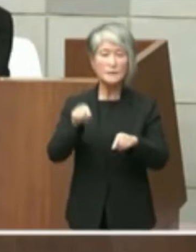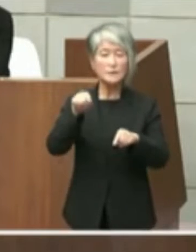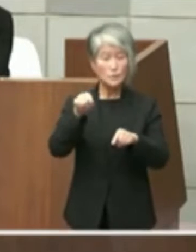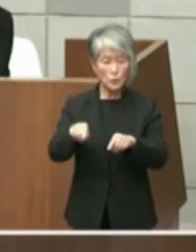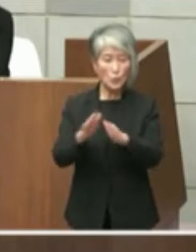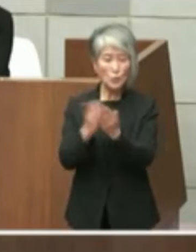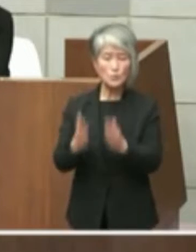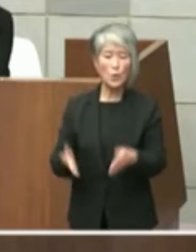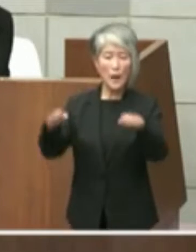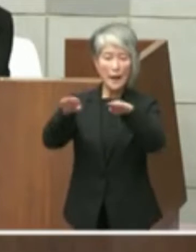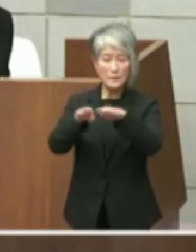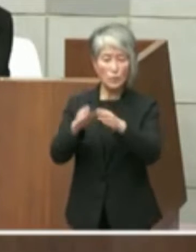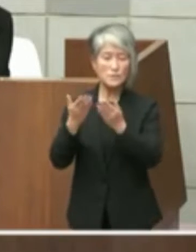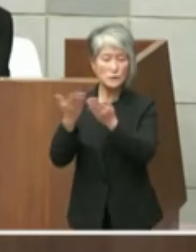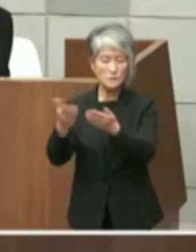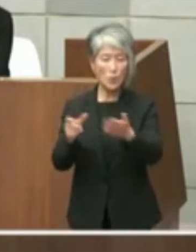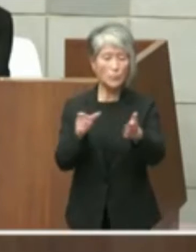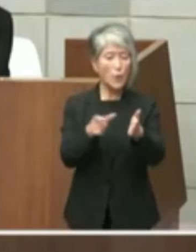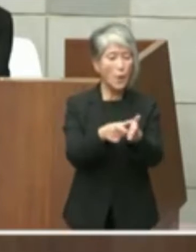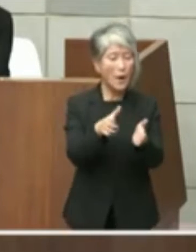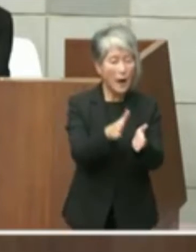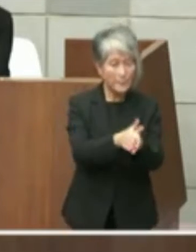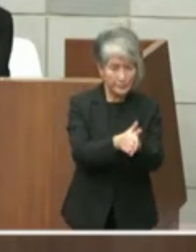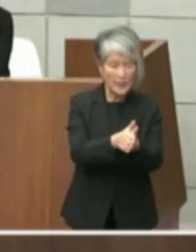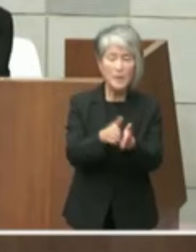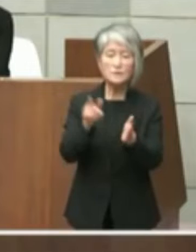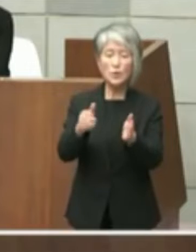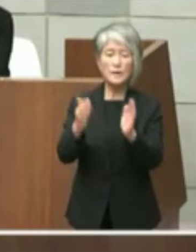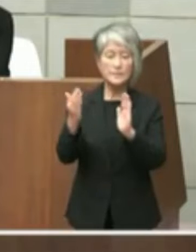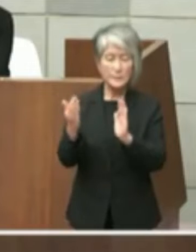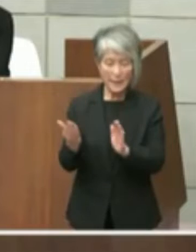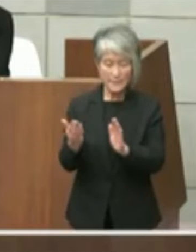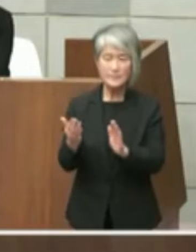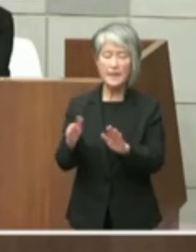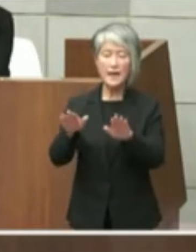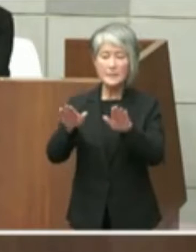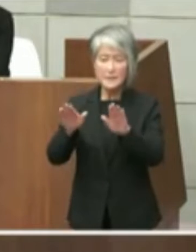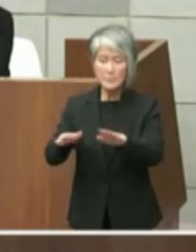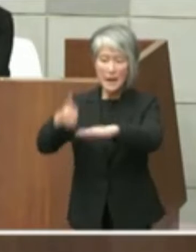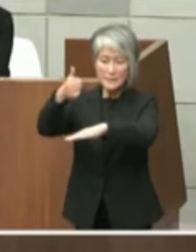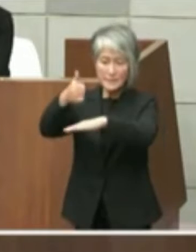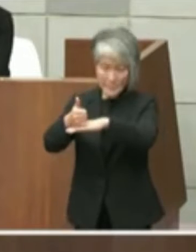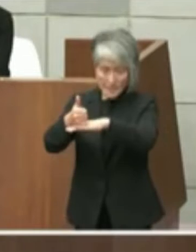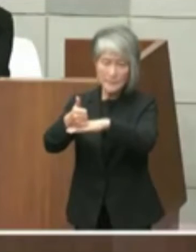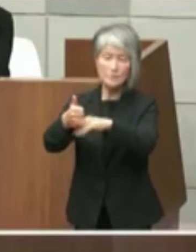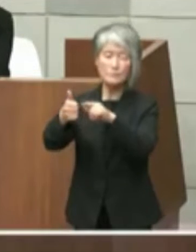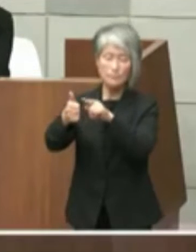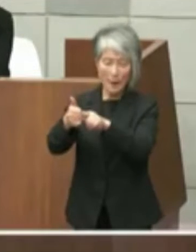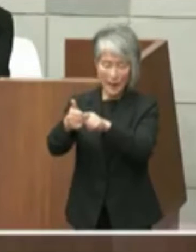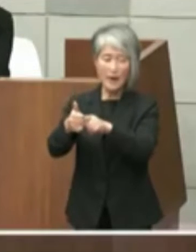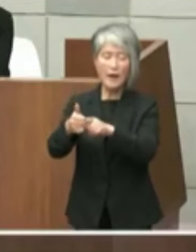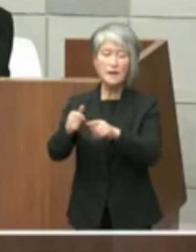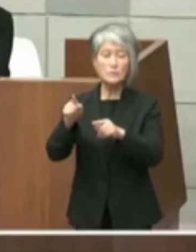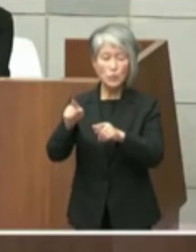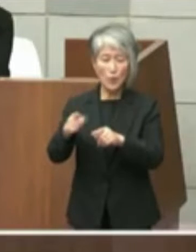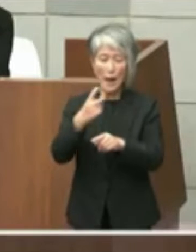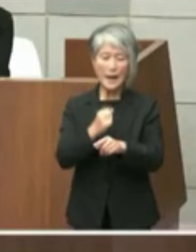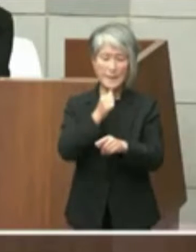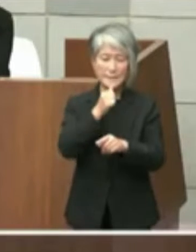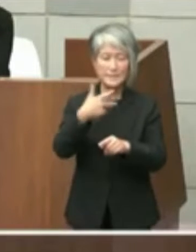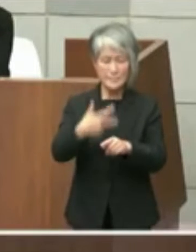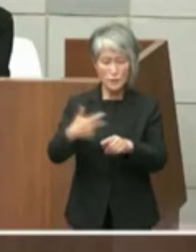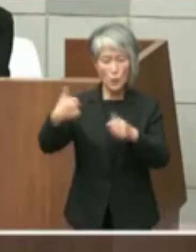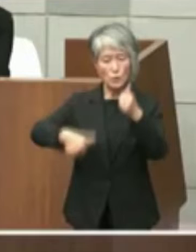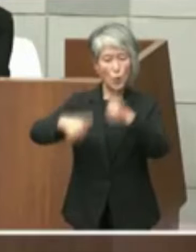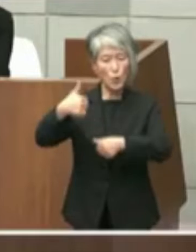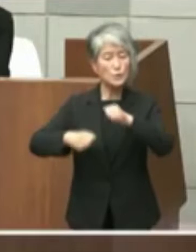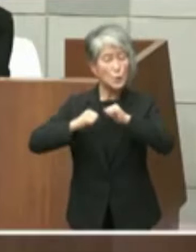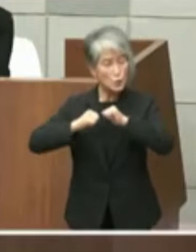齋藤元彦氏は「明石市と協議する」と回答して いましたがその後本件に係る協議はどの